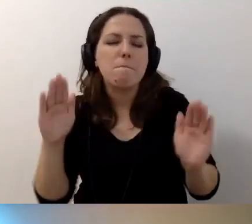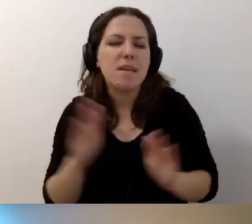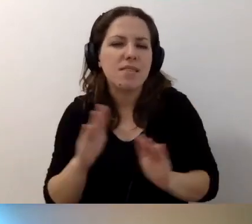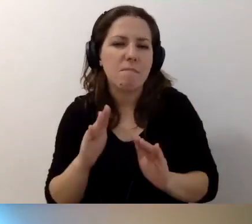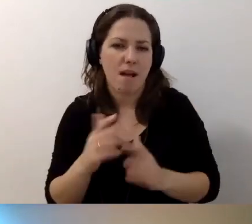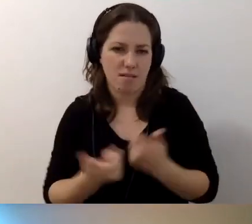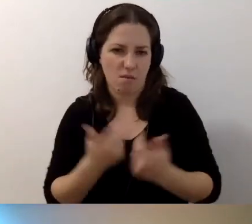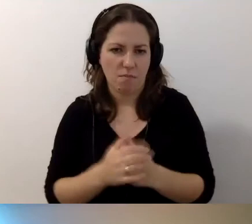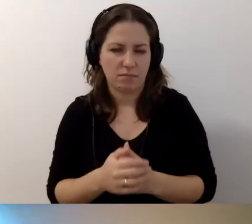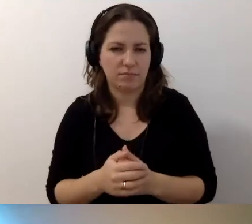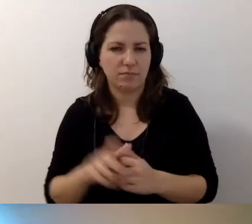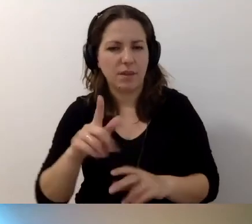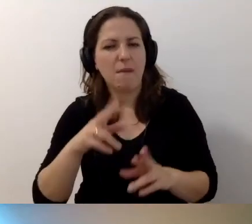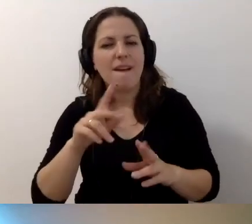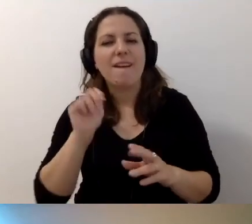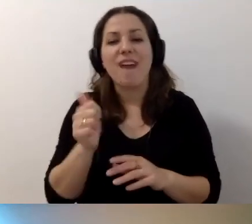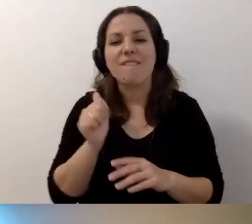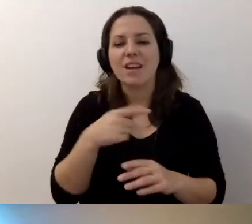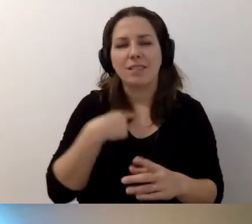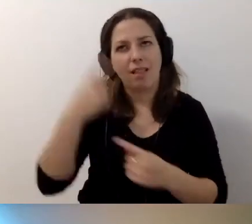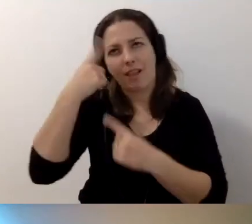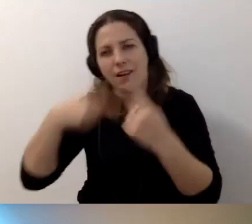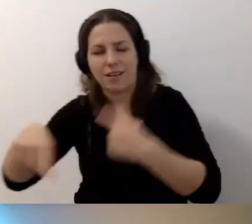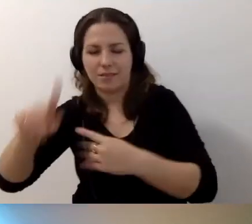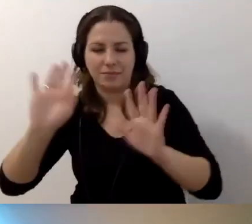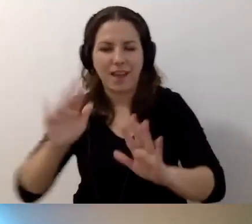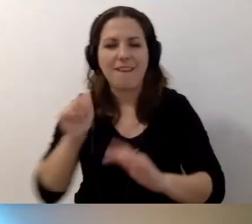Przejdźmy najpierw do kwalifikacji. Kwalifikacje zawodowe.